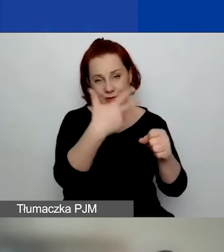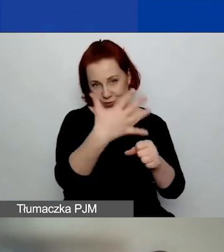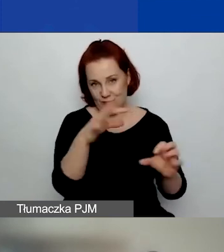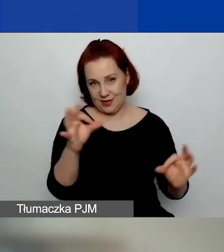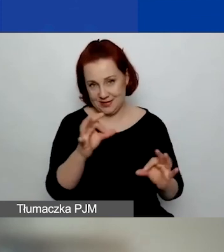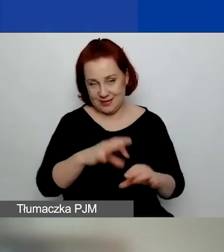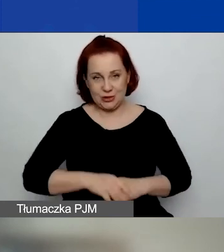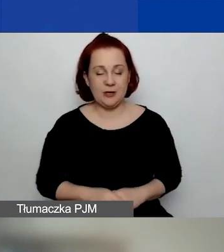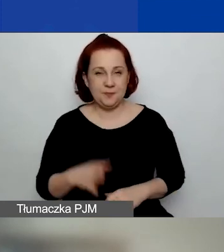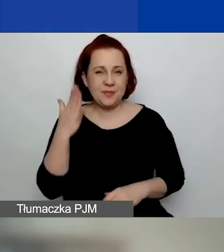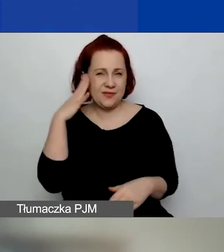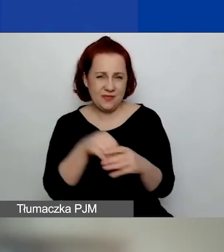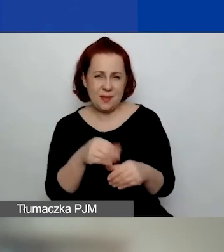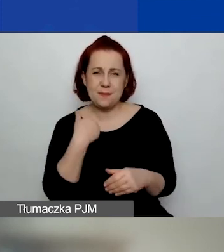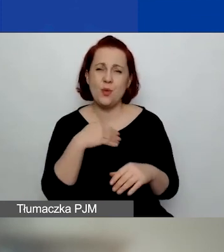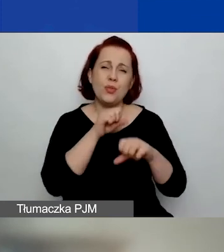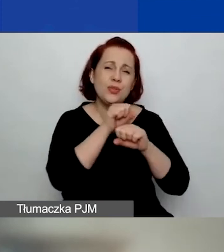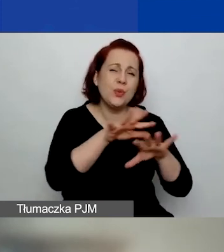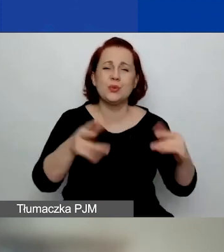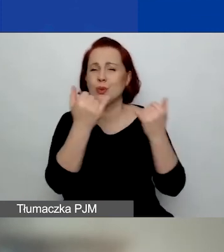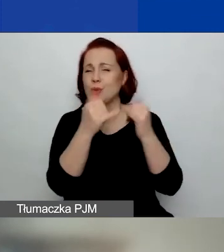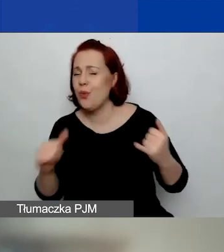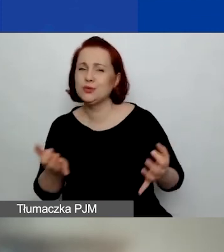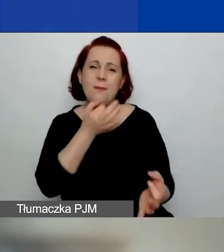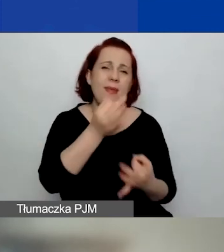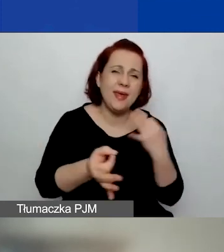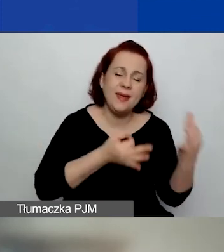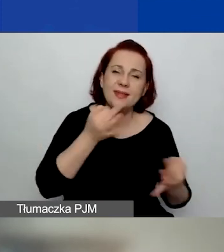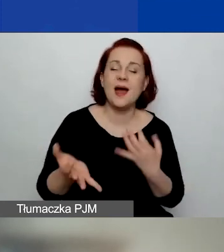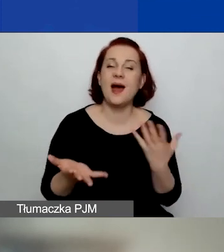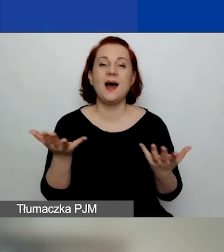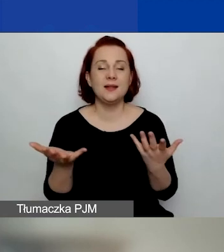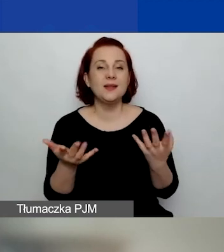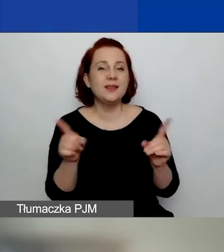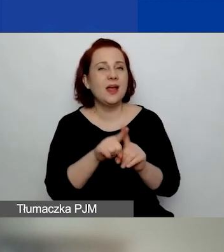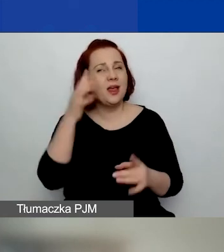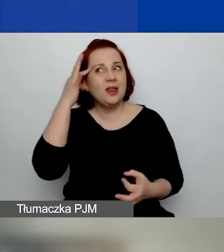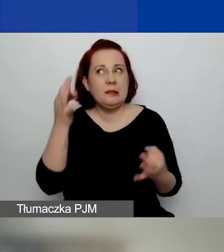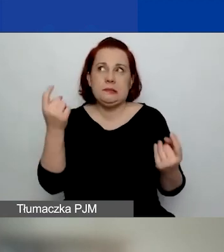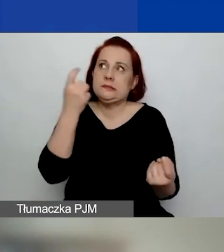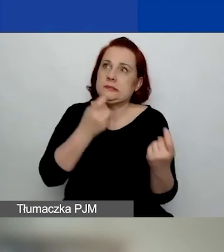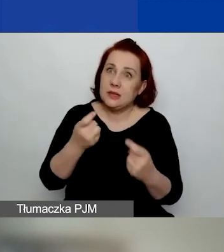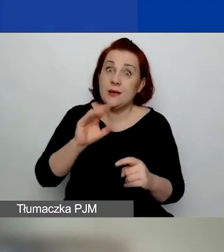Wiem, że tutaj było mnóstwo różnych pytań i wątpliwości przy pierwszym konkursie.